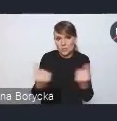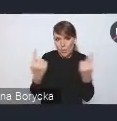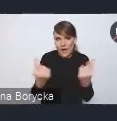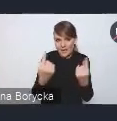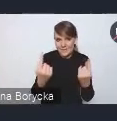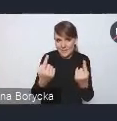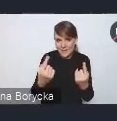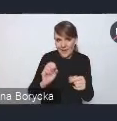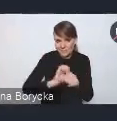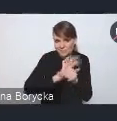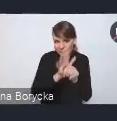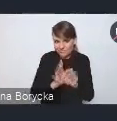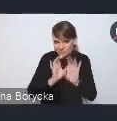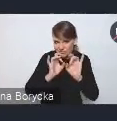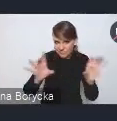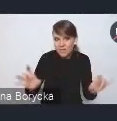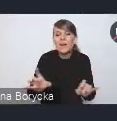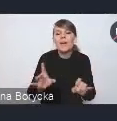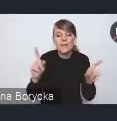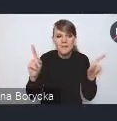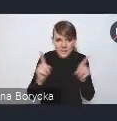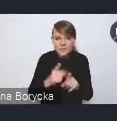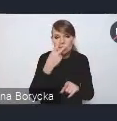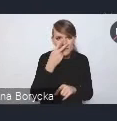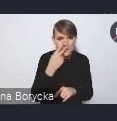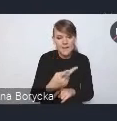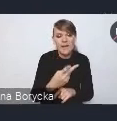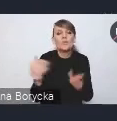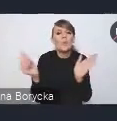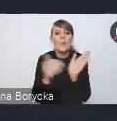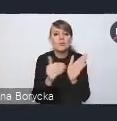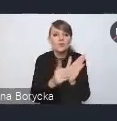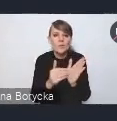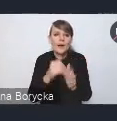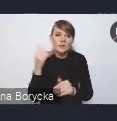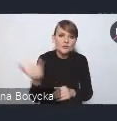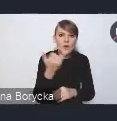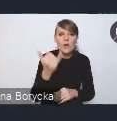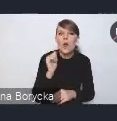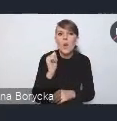również wskazuje na stałą potrzebę podnoszenia tych kompetencji cyfrowych